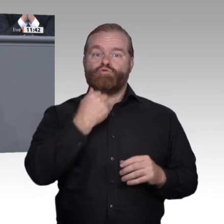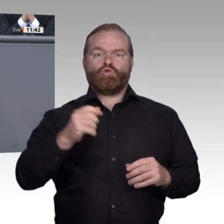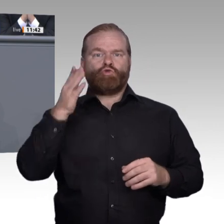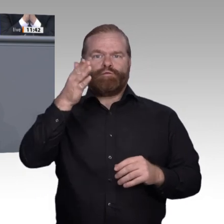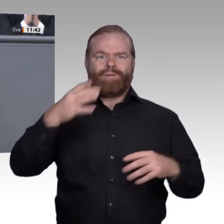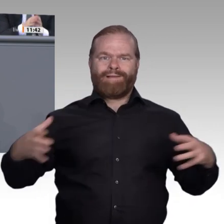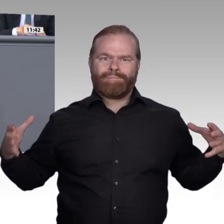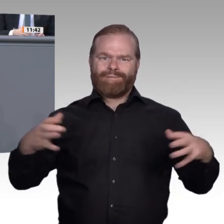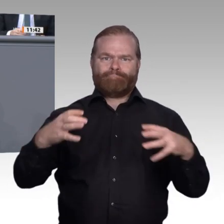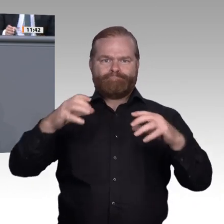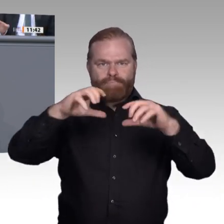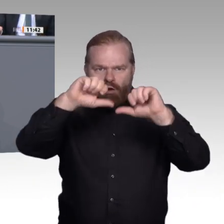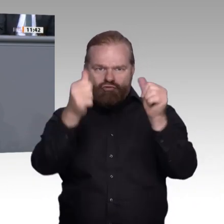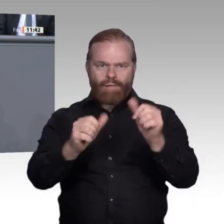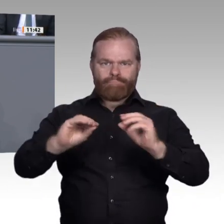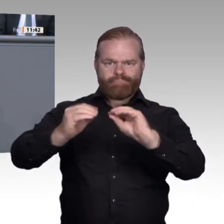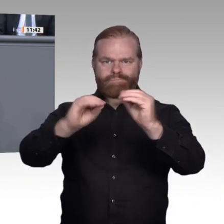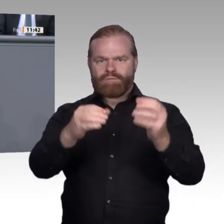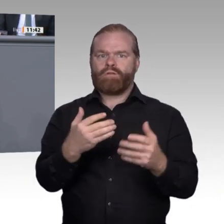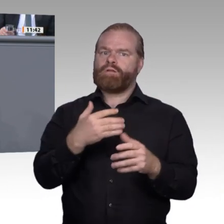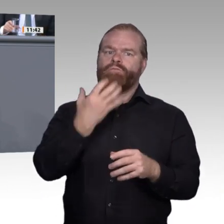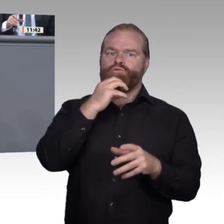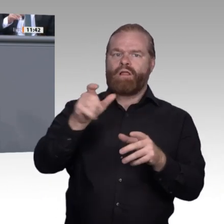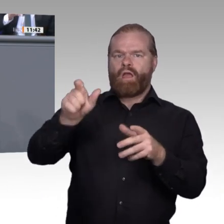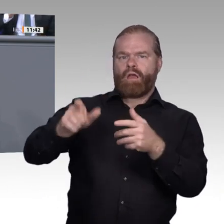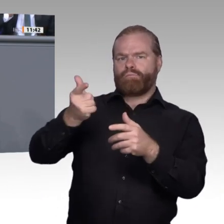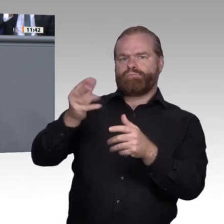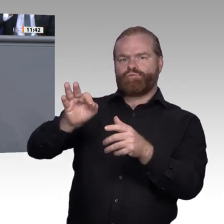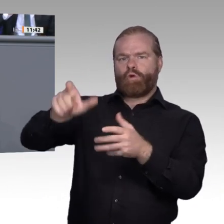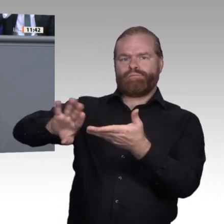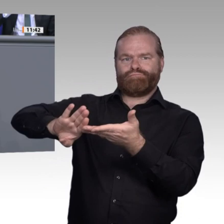tragen. Die junge Generation ist der Nukleus der Gesellschaft und gleichzeitig der Keim